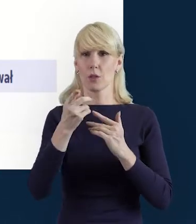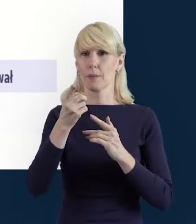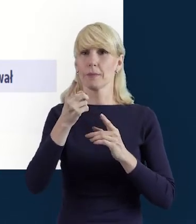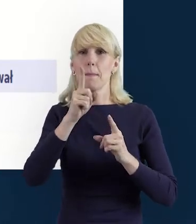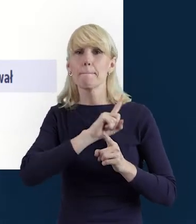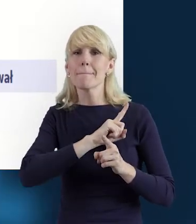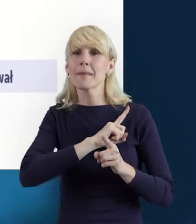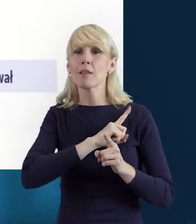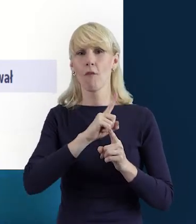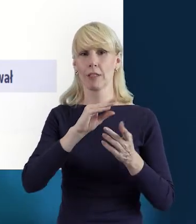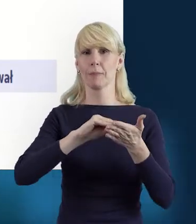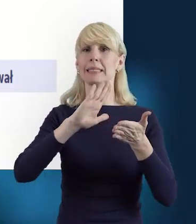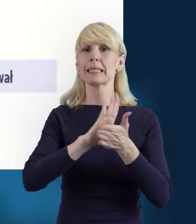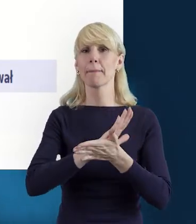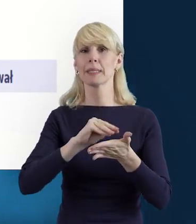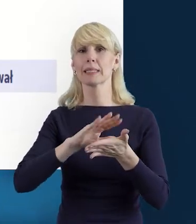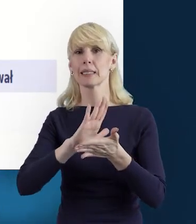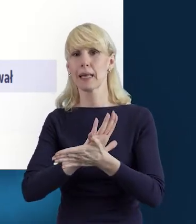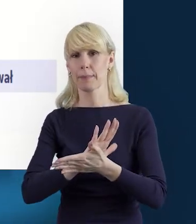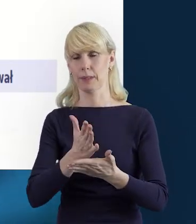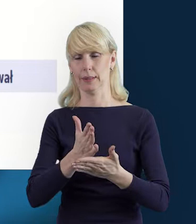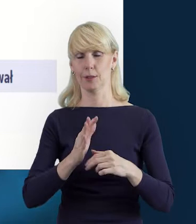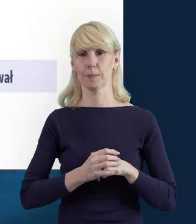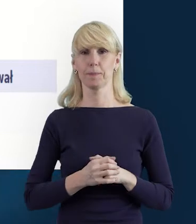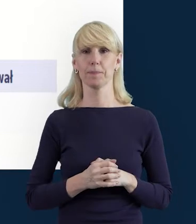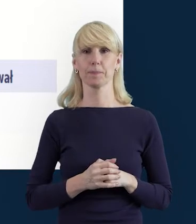żeby pamiętali Państwo o zapisywaniu tych danych.